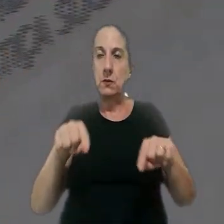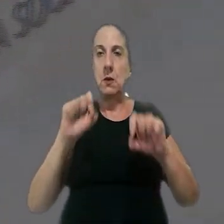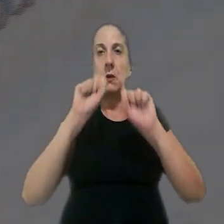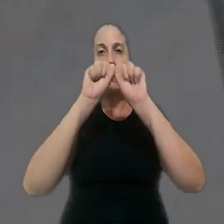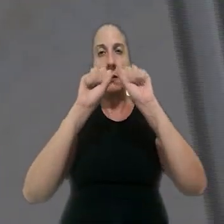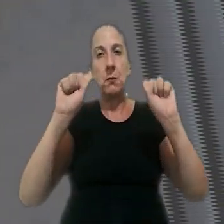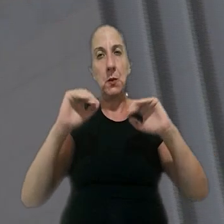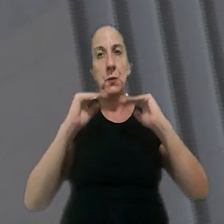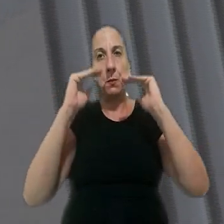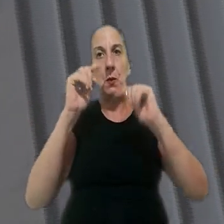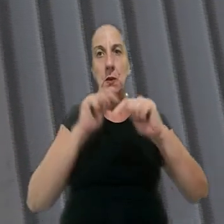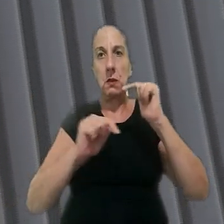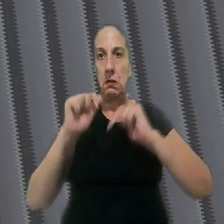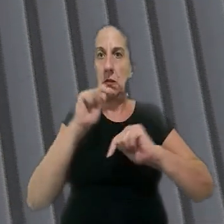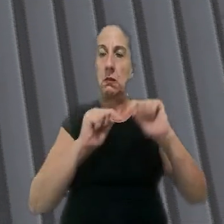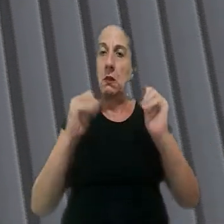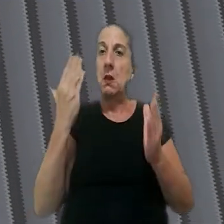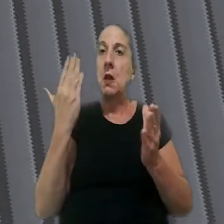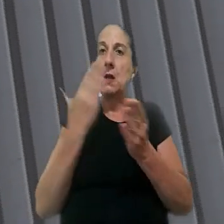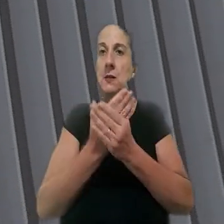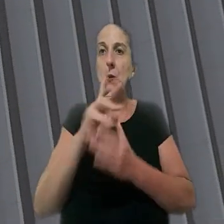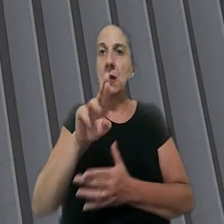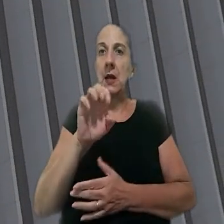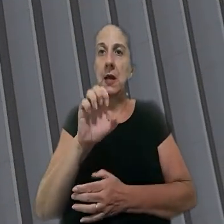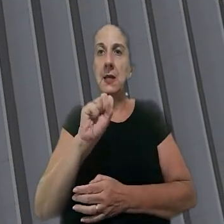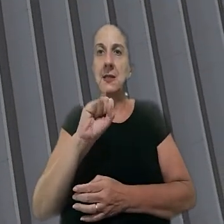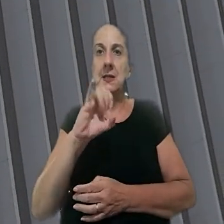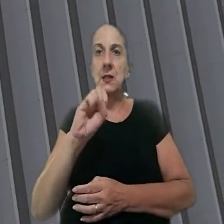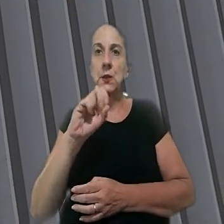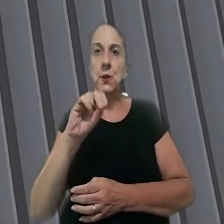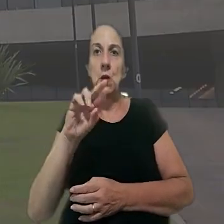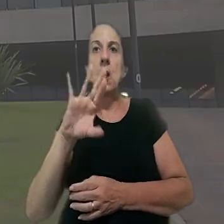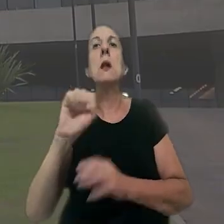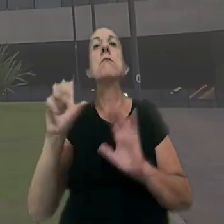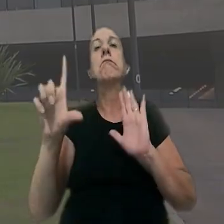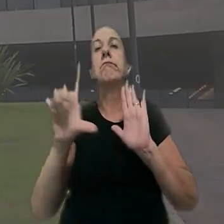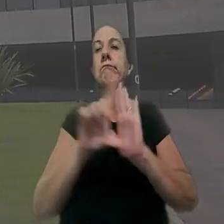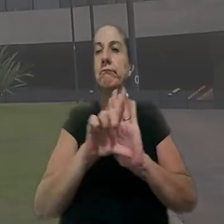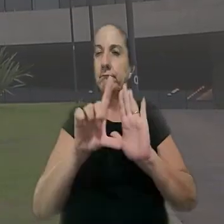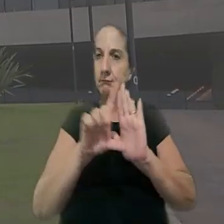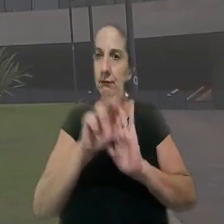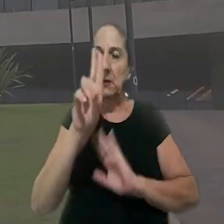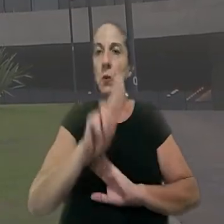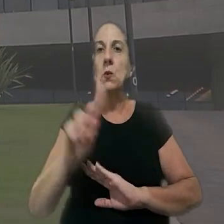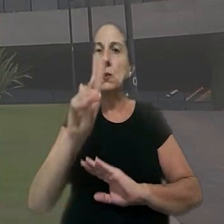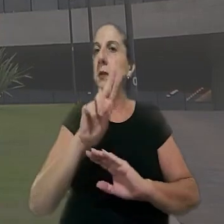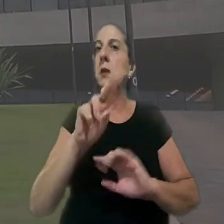recorreu ao Tribunal Superior do Trabalho por meio de uma ação rescisória, dispositivo legal usado